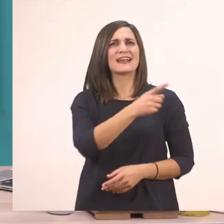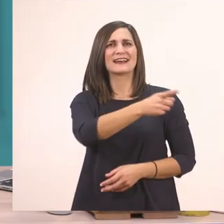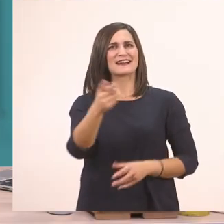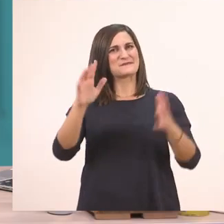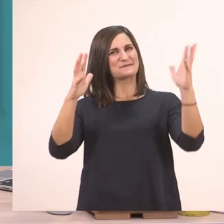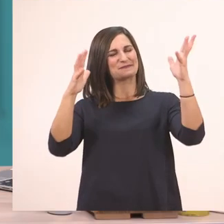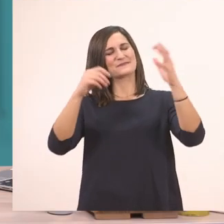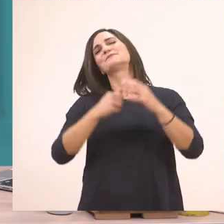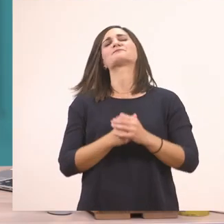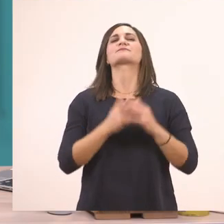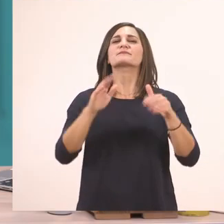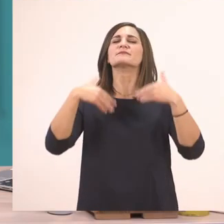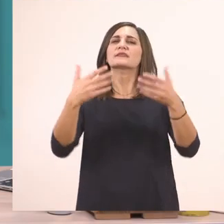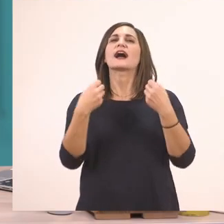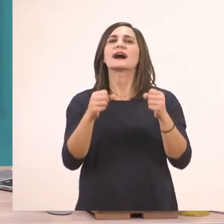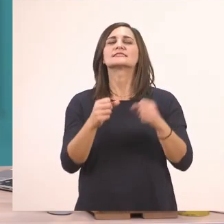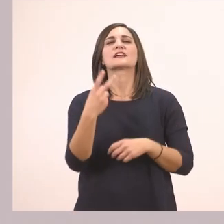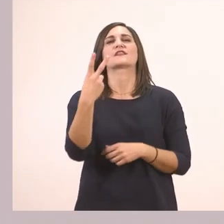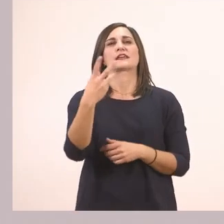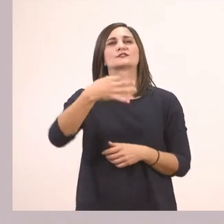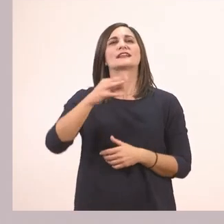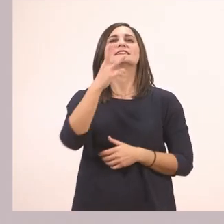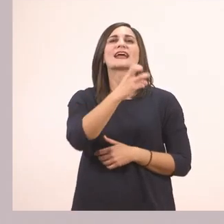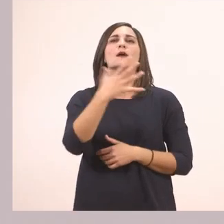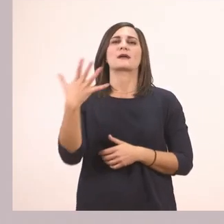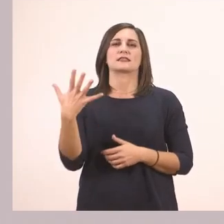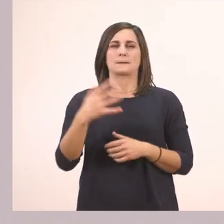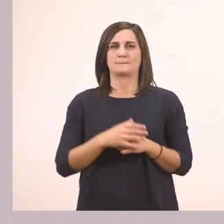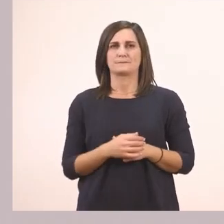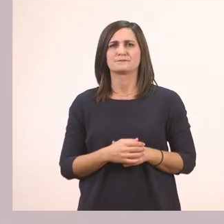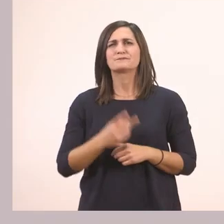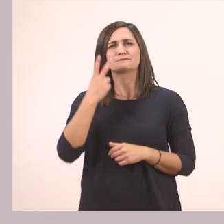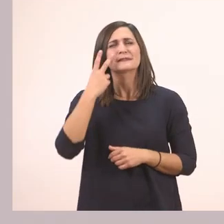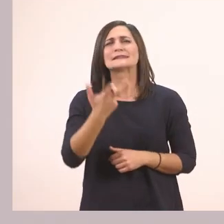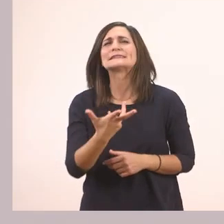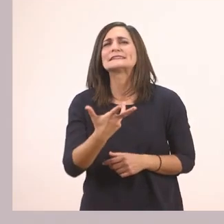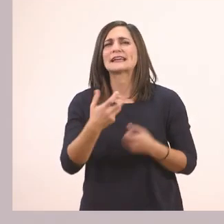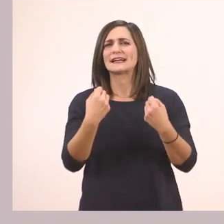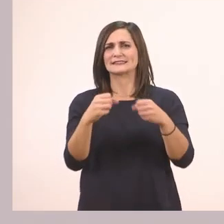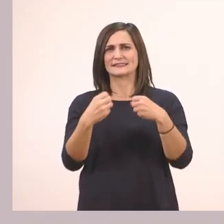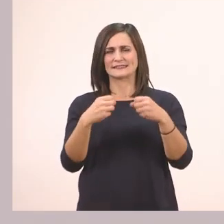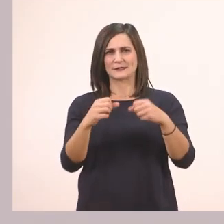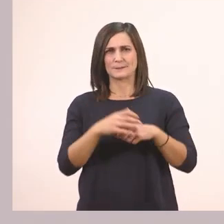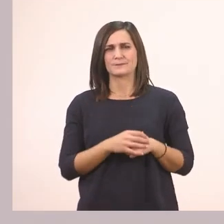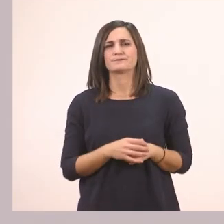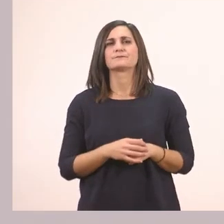Επόμενη άσκηση, η άσκηση 2 στη σελίδα 35. Τι μας λέει να κάνουμε αυτή η άσκηση; Σας διαβάζω.